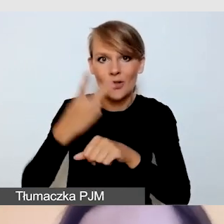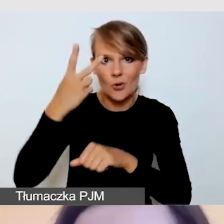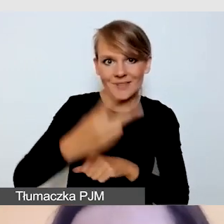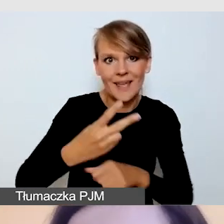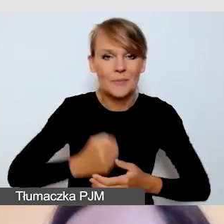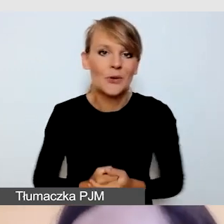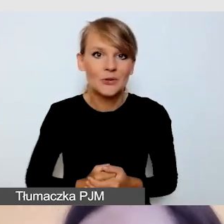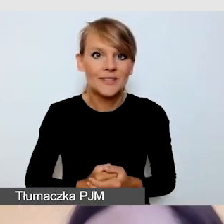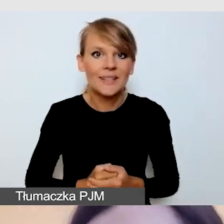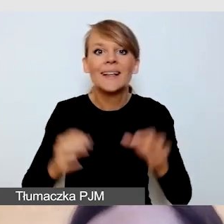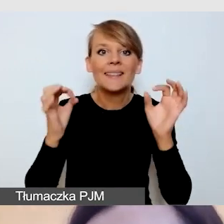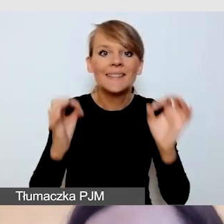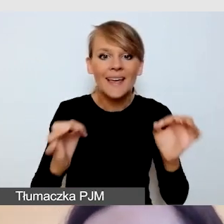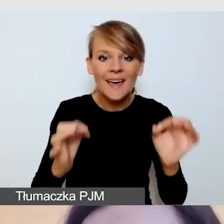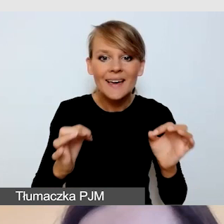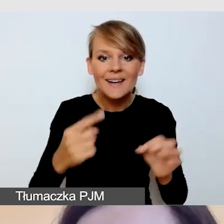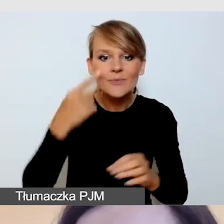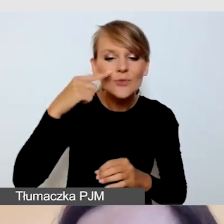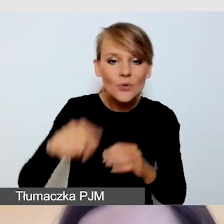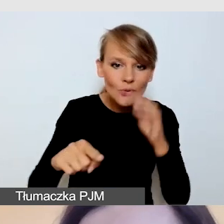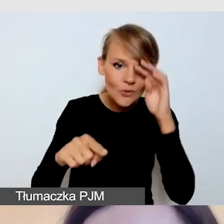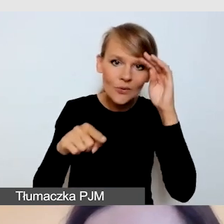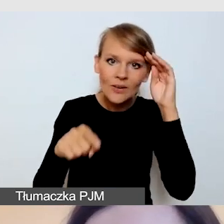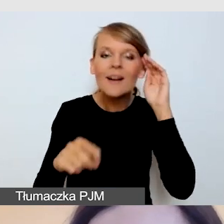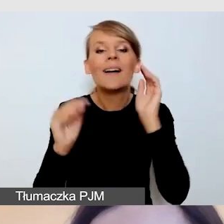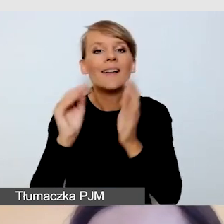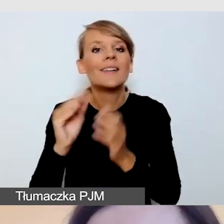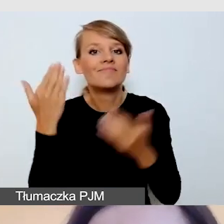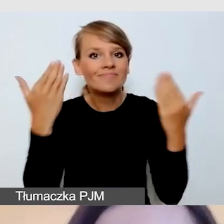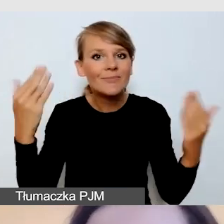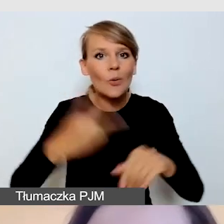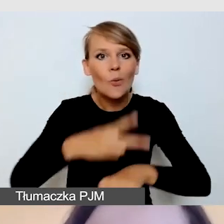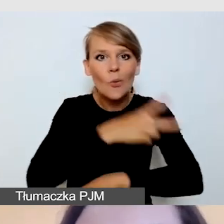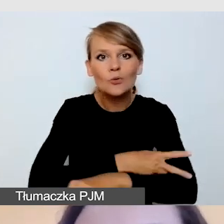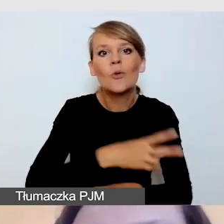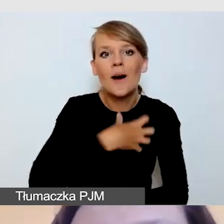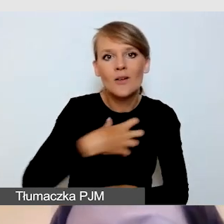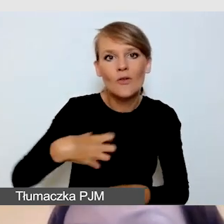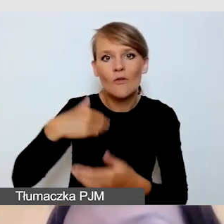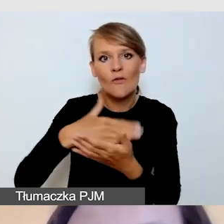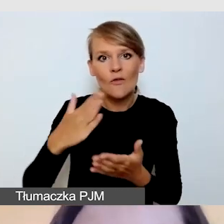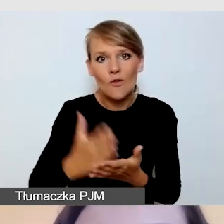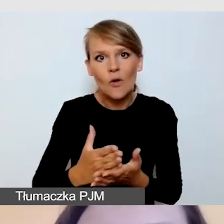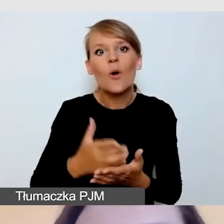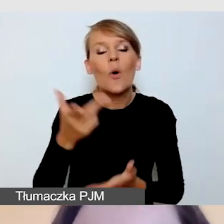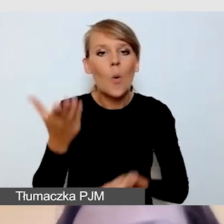W tej chwili powitał się z nami Urząd Marszałkowski Województwa Lubelskiego, Polska wschodnia też jest reprezentowana,